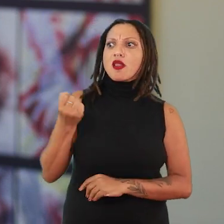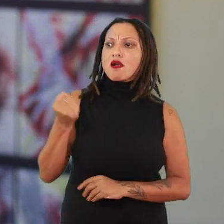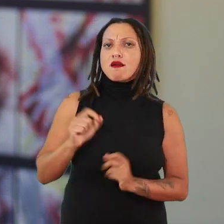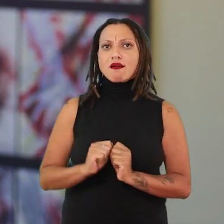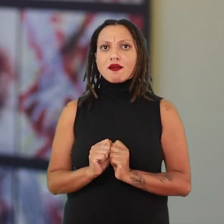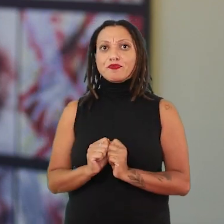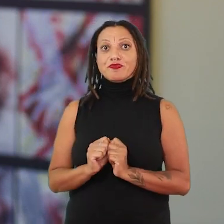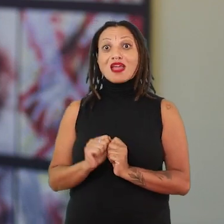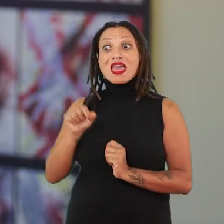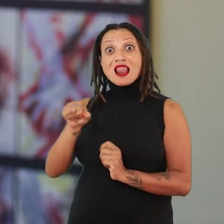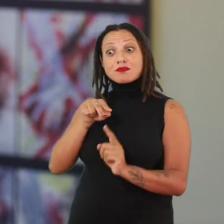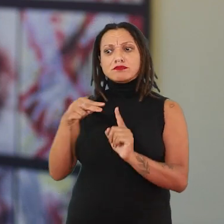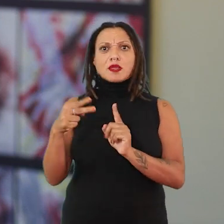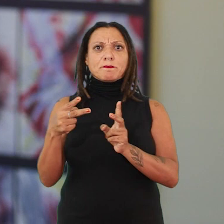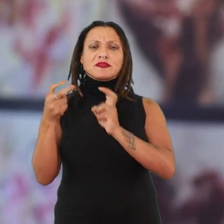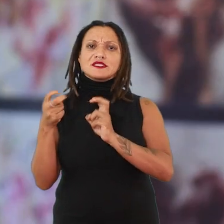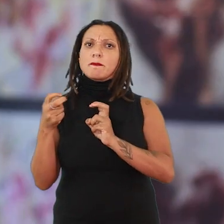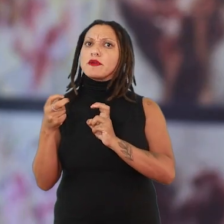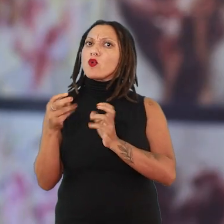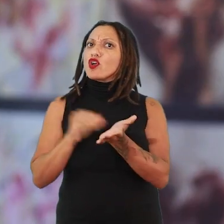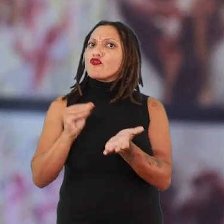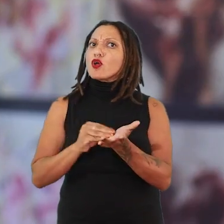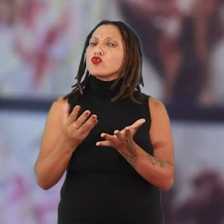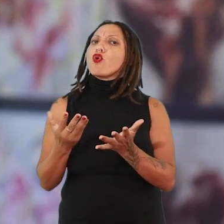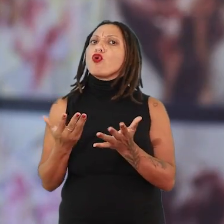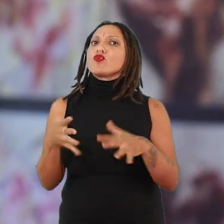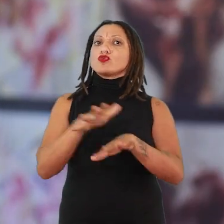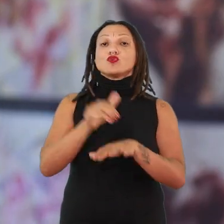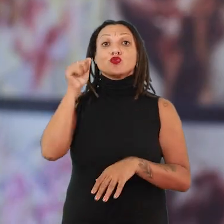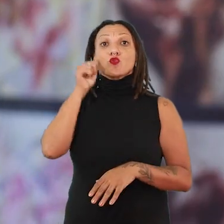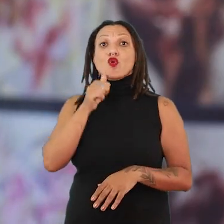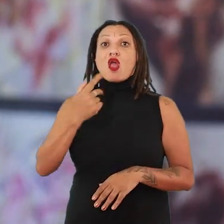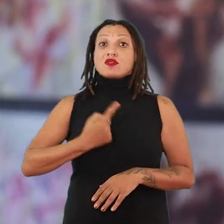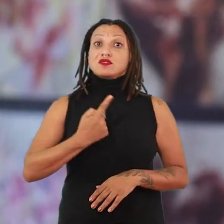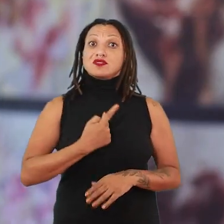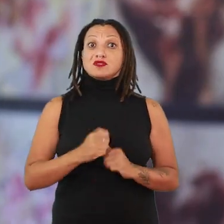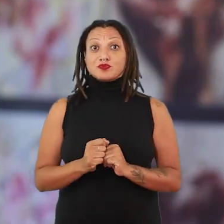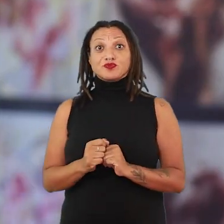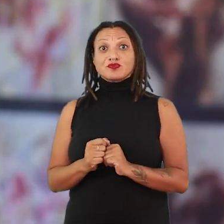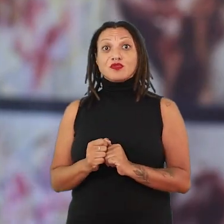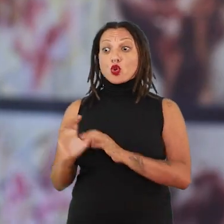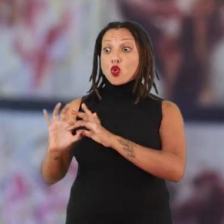Ela vai começar a perceber que não tem a inclusão de mulheres cisgêneras dentro daquele contexto dela, nos espaços de exposição.